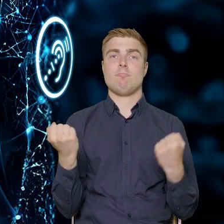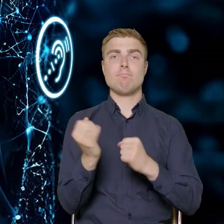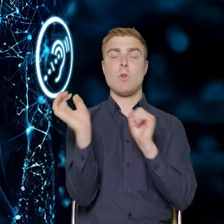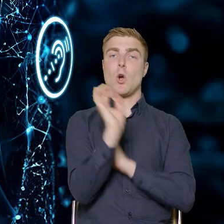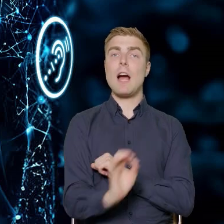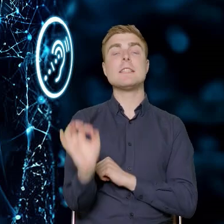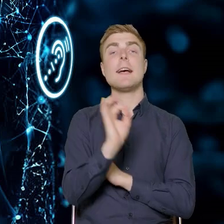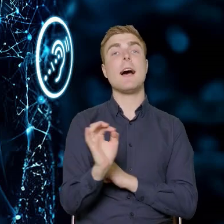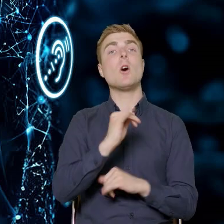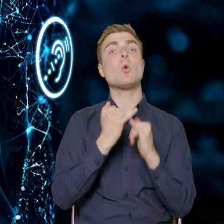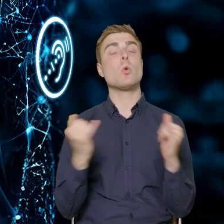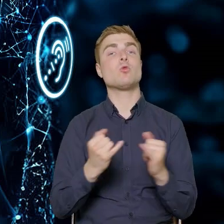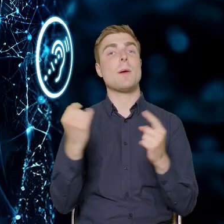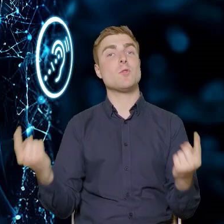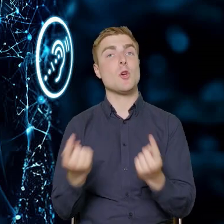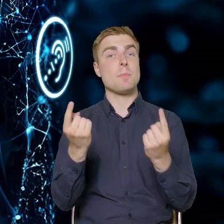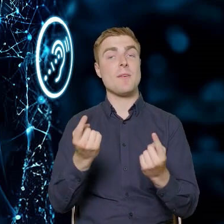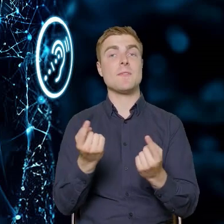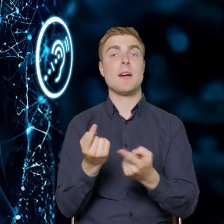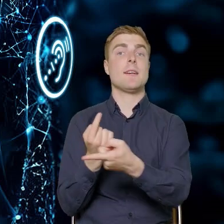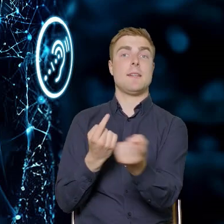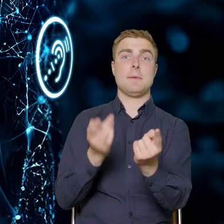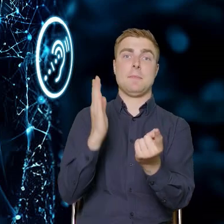że przedsiębiorstwa będą mogły się rozwijać.